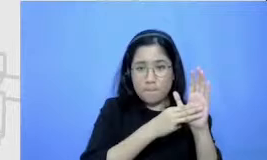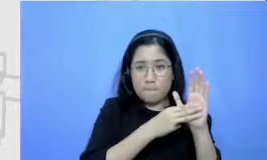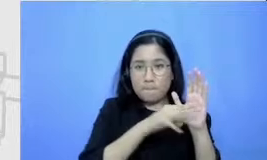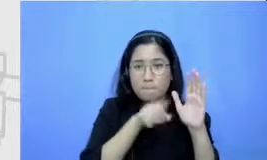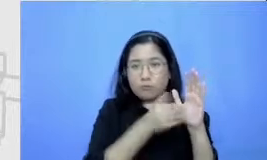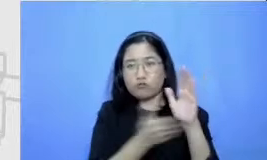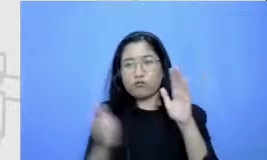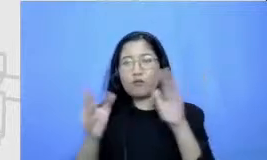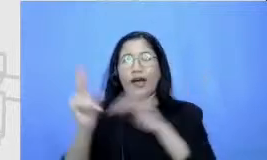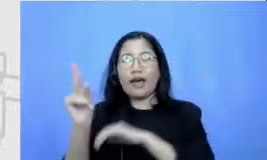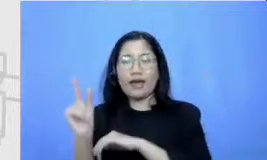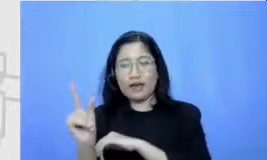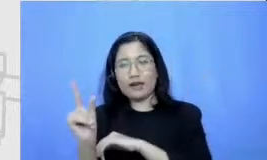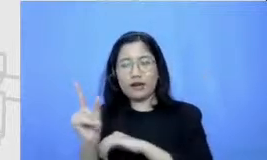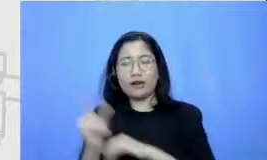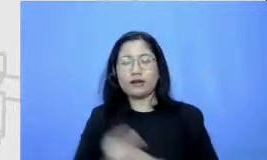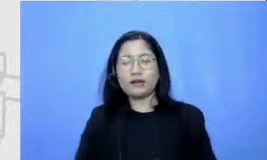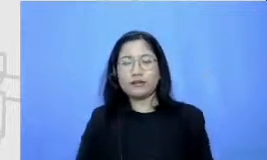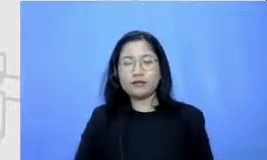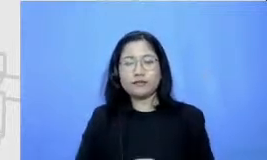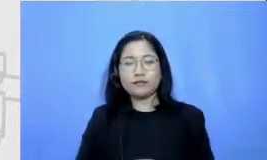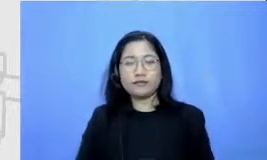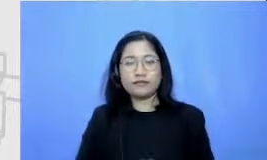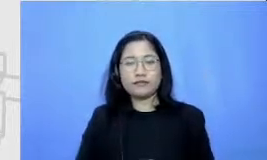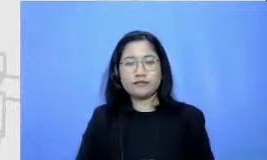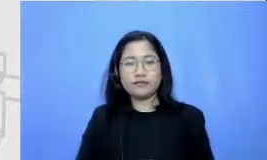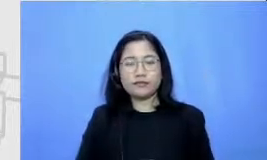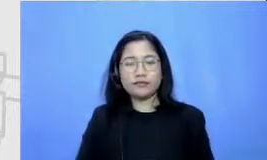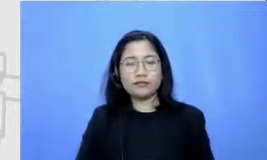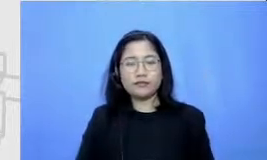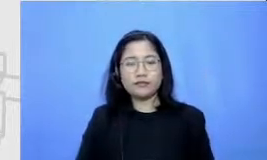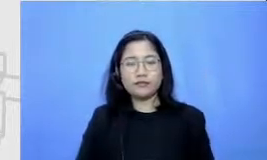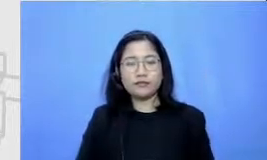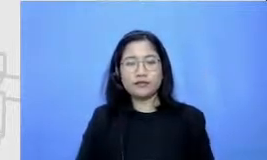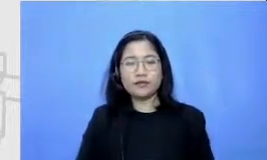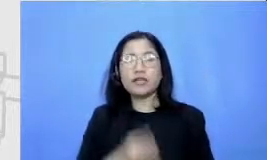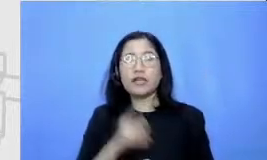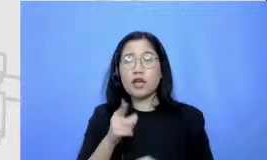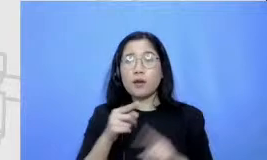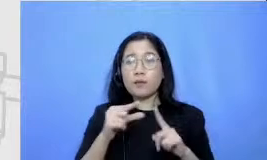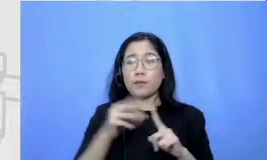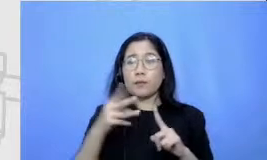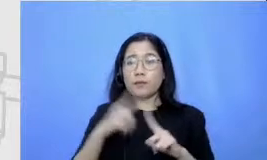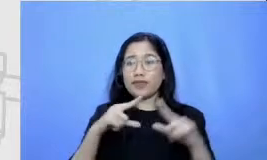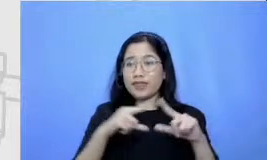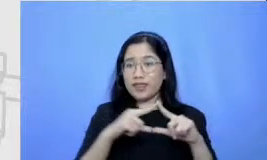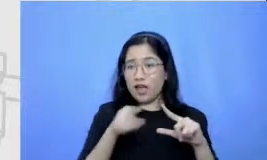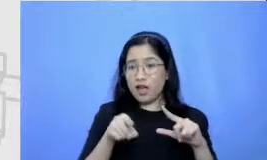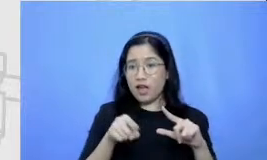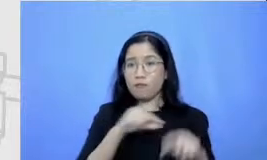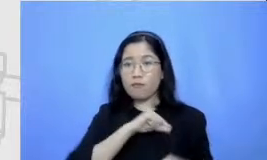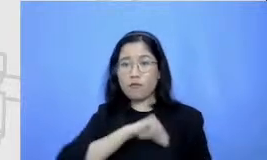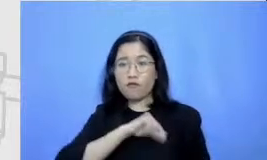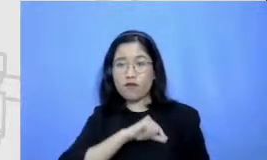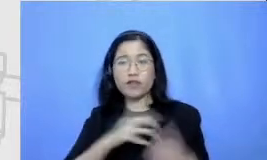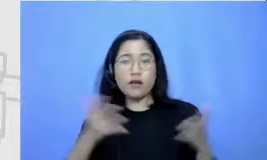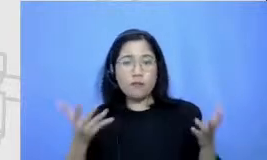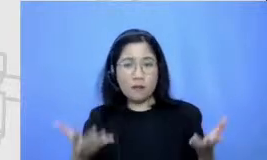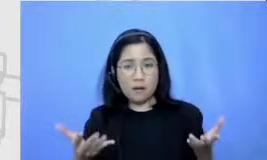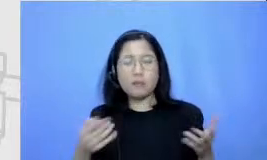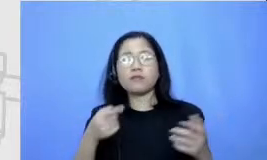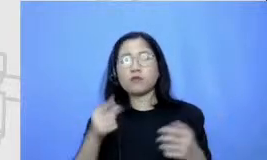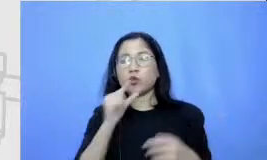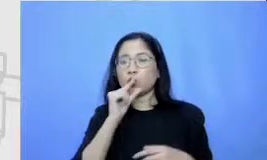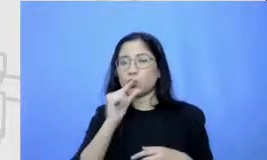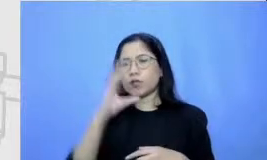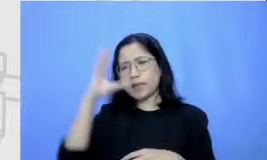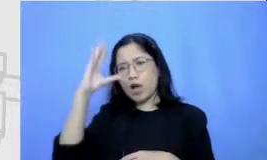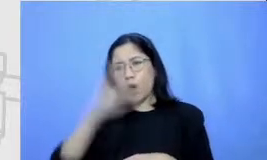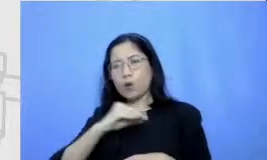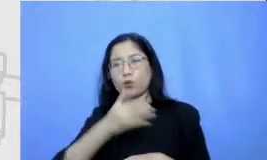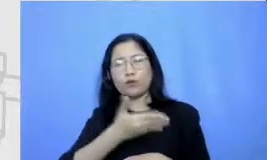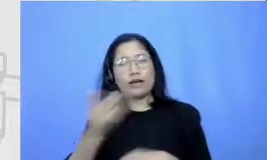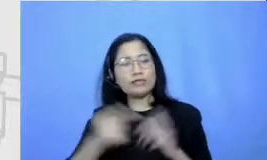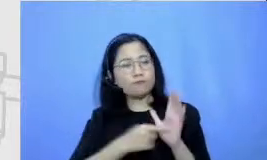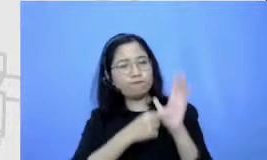fungsinya peta ini adalah untuk memberikan gambaran kepada bapak dan ibu rutenya akan